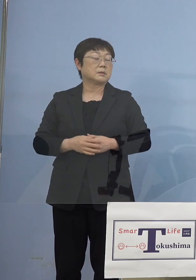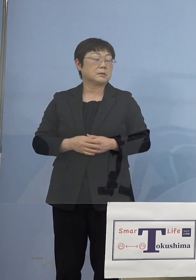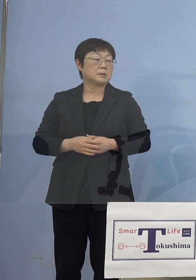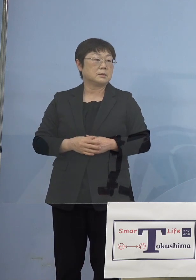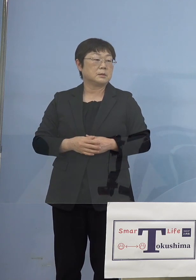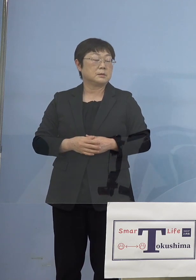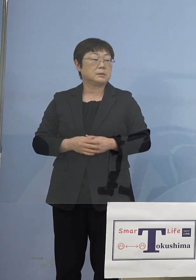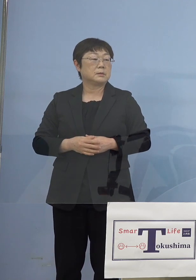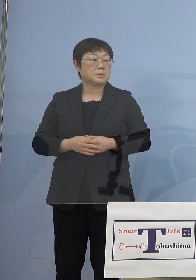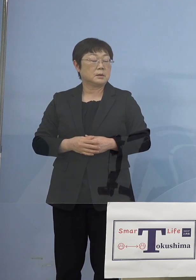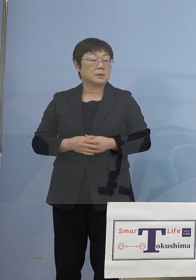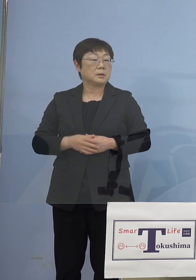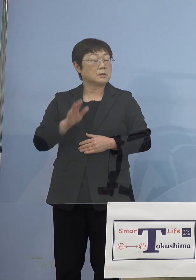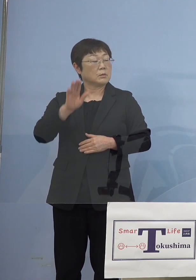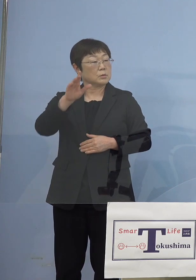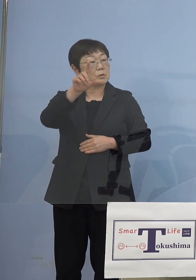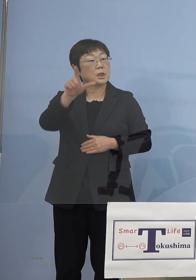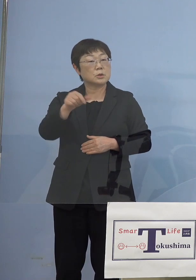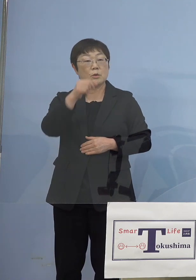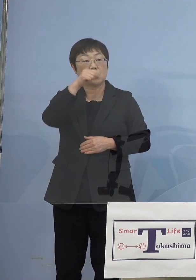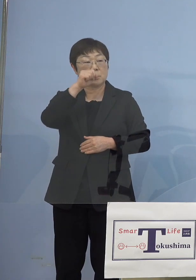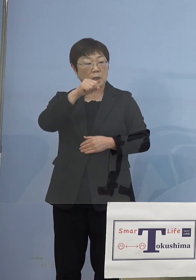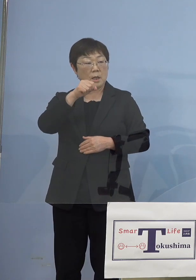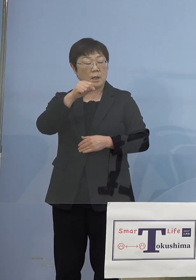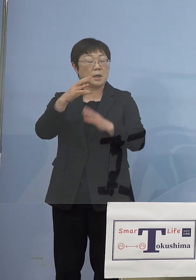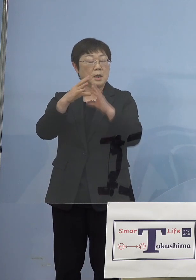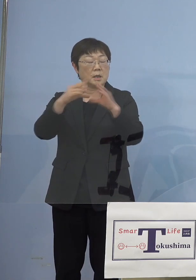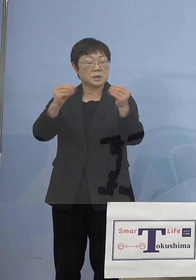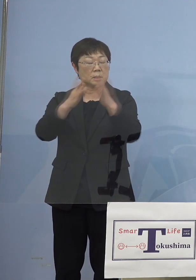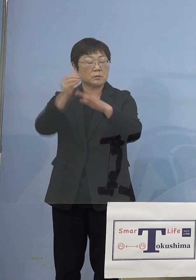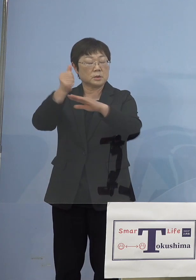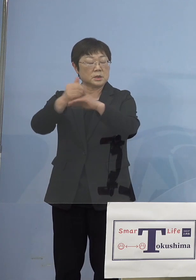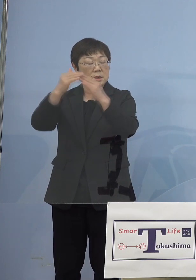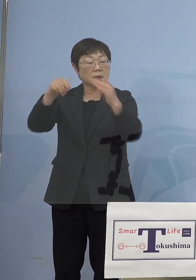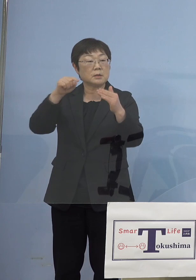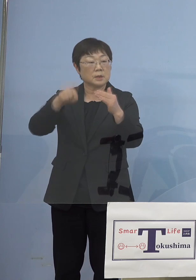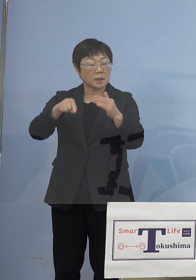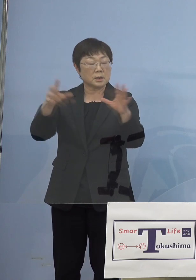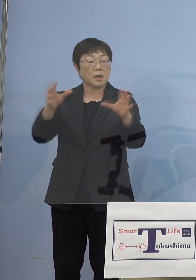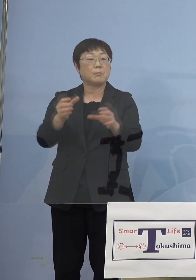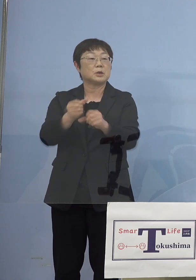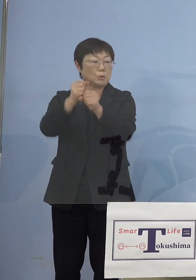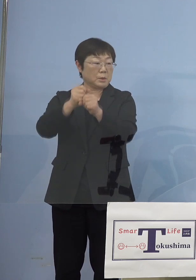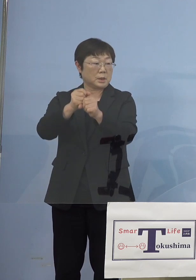これは月曜日予定をしている全国知事会でも そうした提言をまとめていく方向として